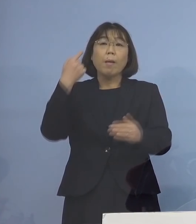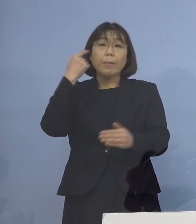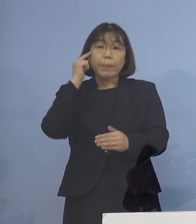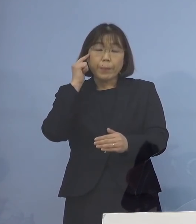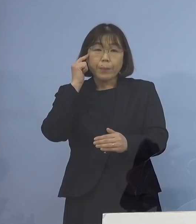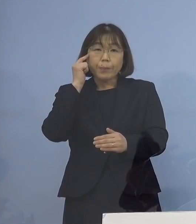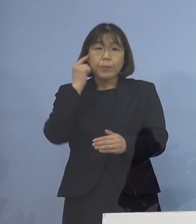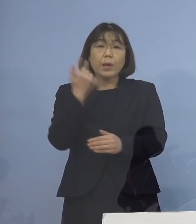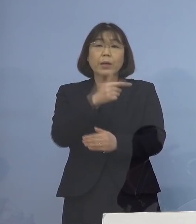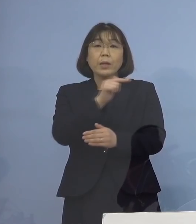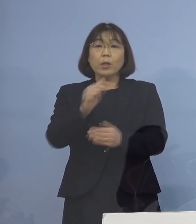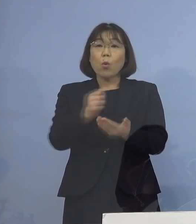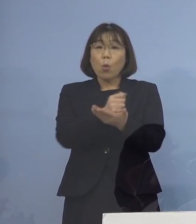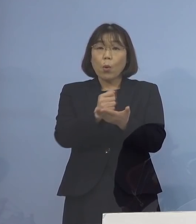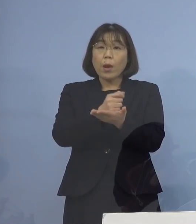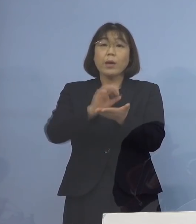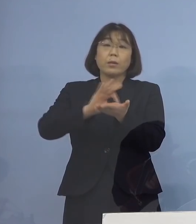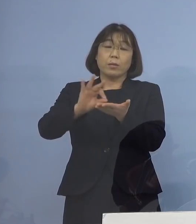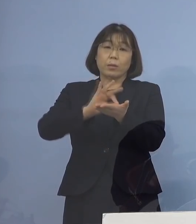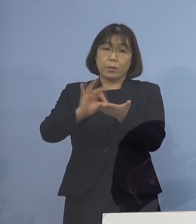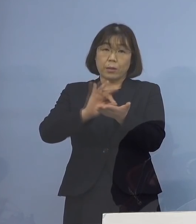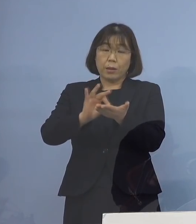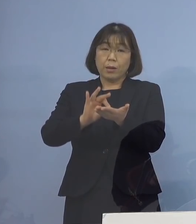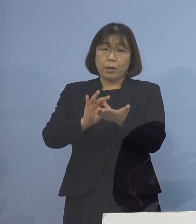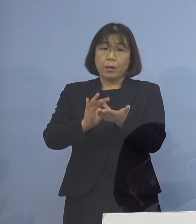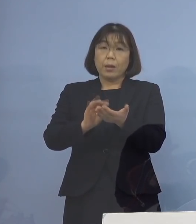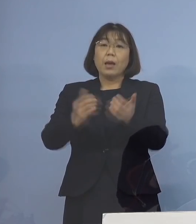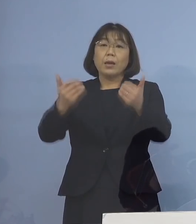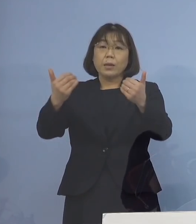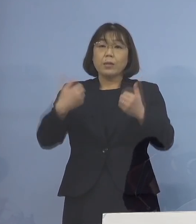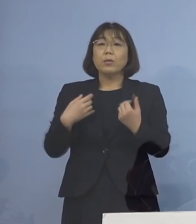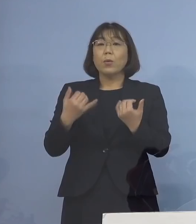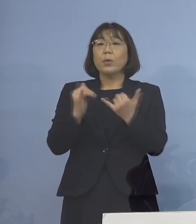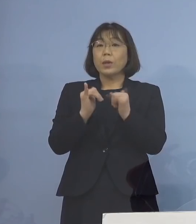様々な機会を活用して 必要とする方々へ